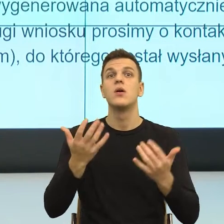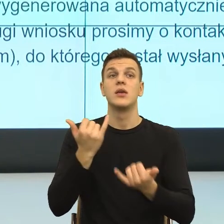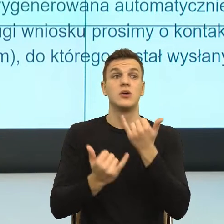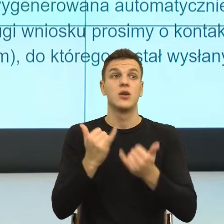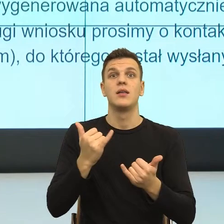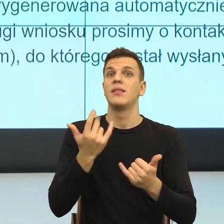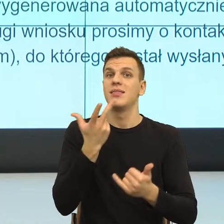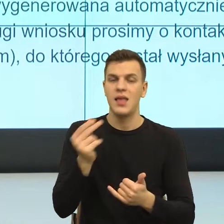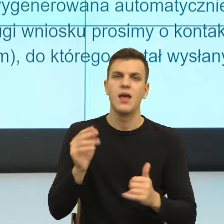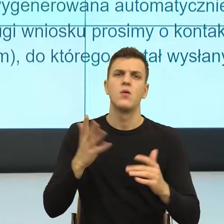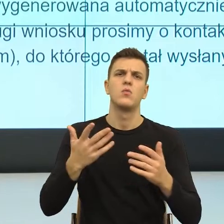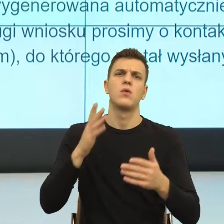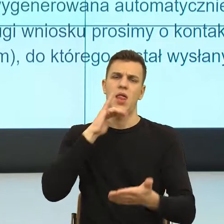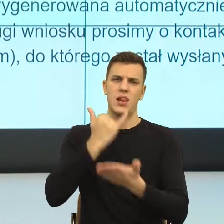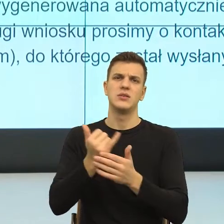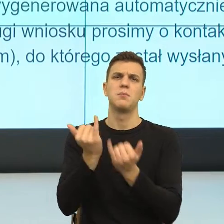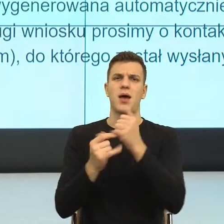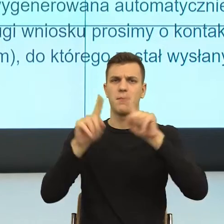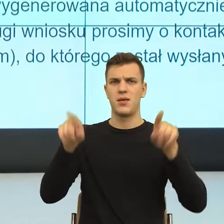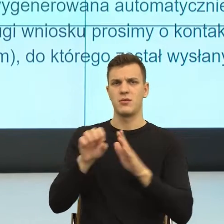Natomiast zobaczcie Państwo, jak długie to jest i teraz długość